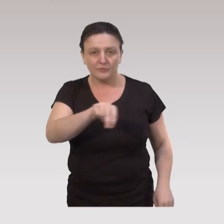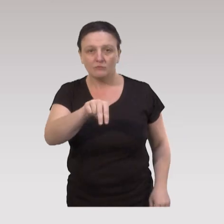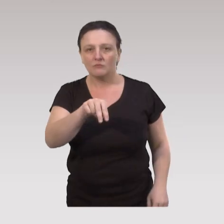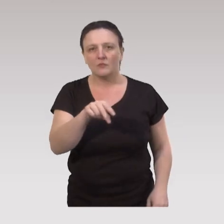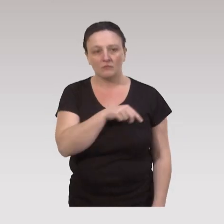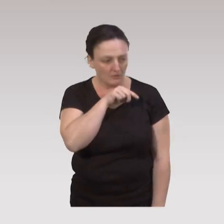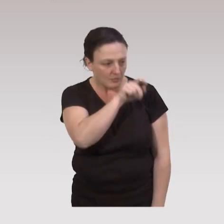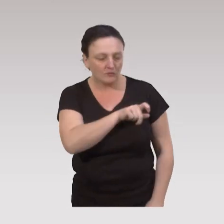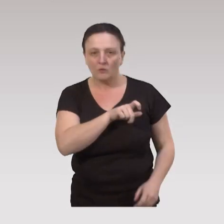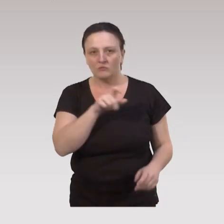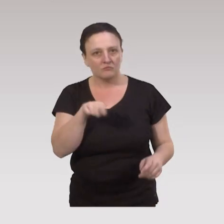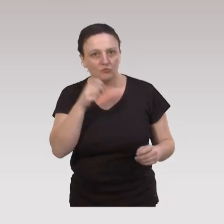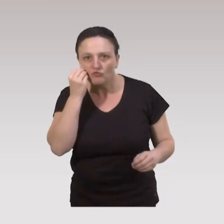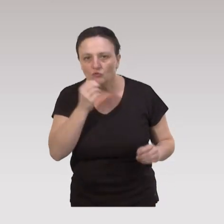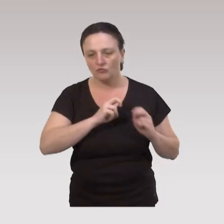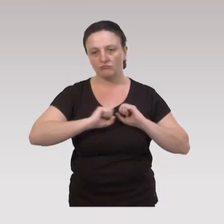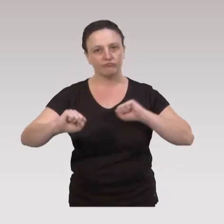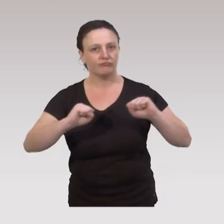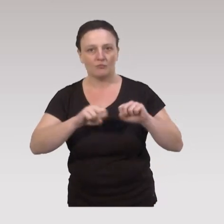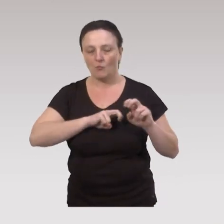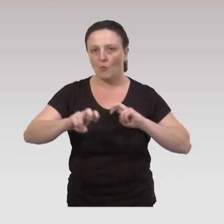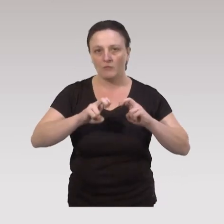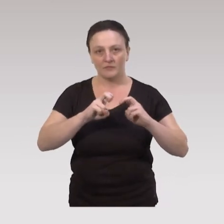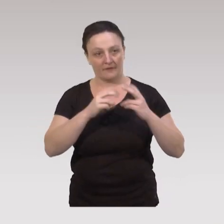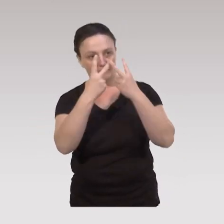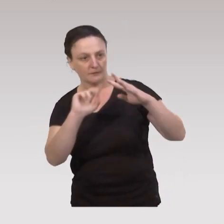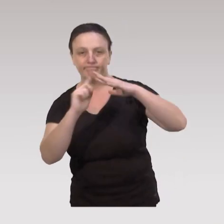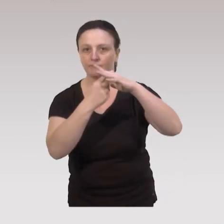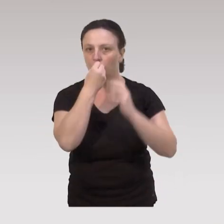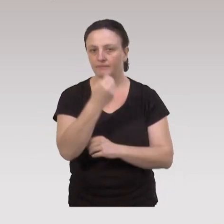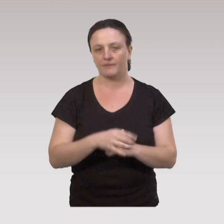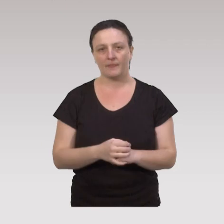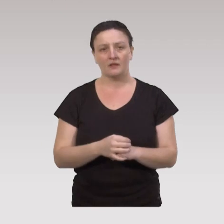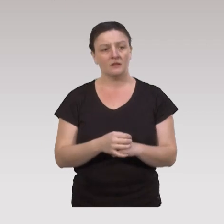celles-ci bougent naturellement tous les jours. Elles sont donc mobiles et intégrées au niveau de la cité.